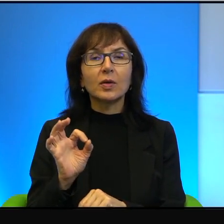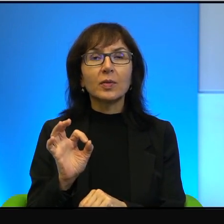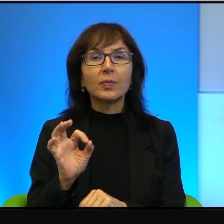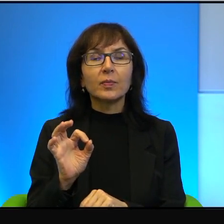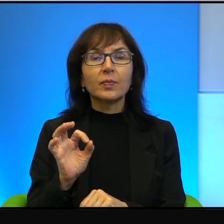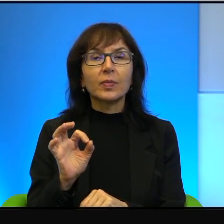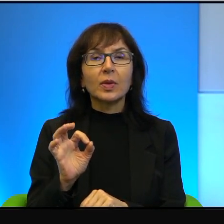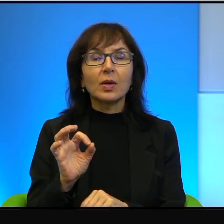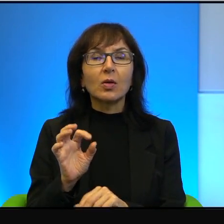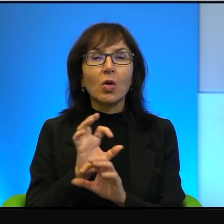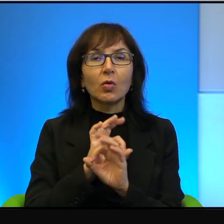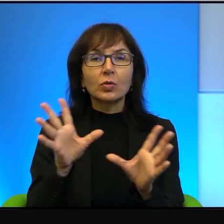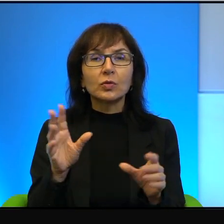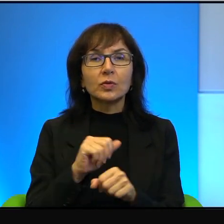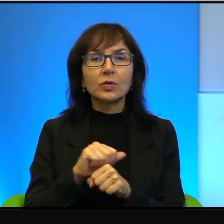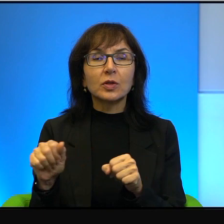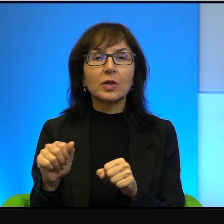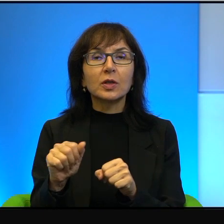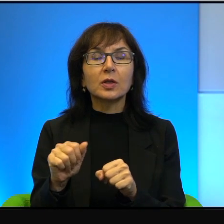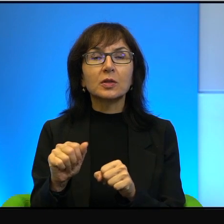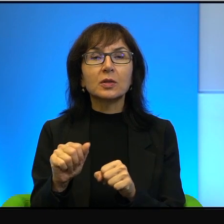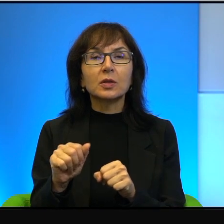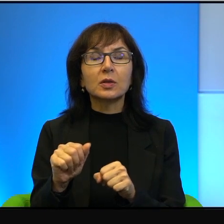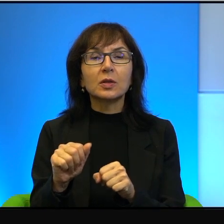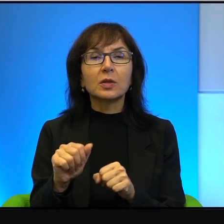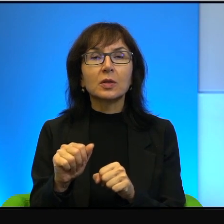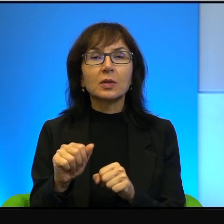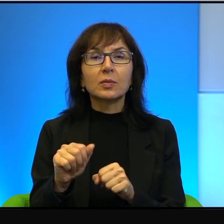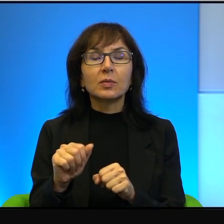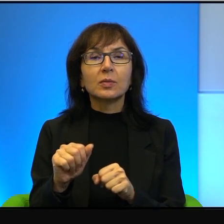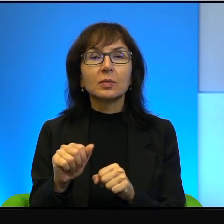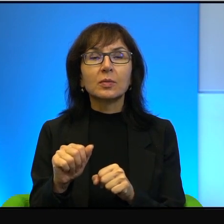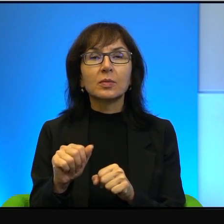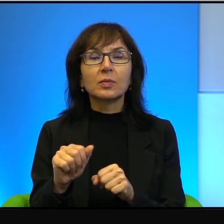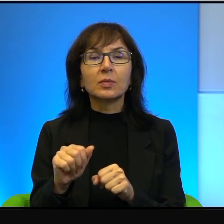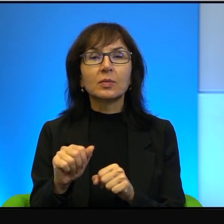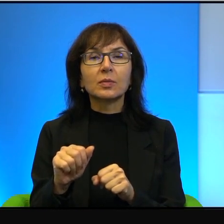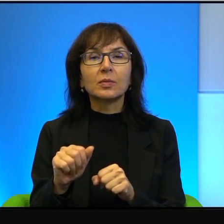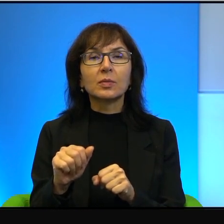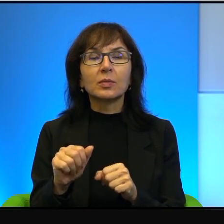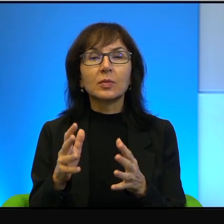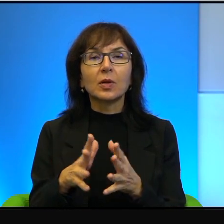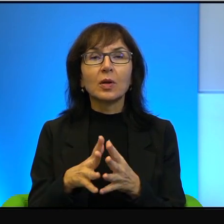To oczywiście jest jakoś gdzieś tam no wielka generalizacja,